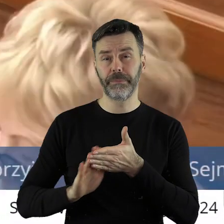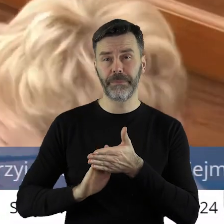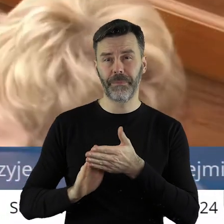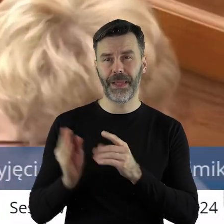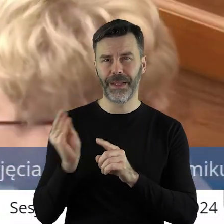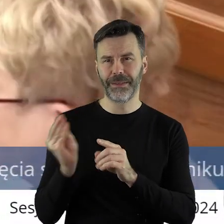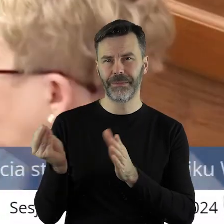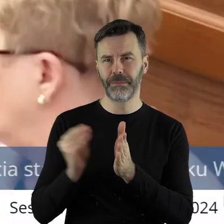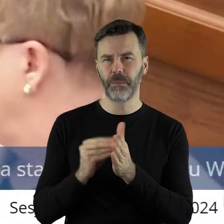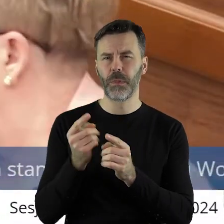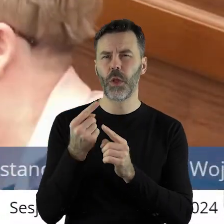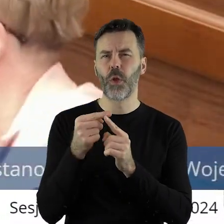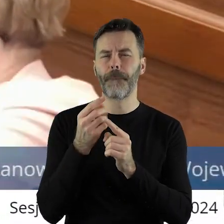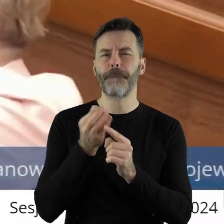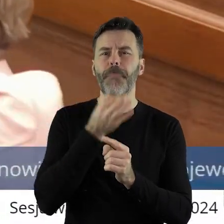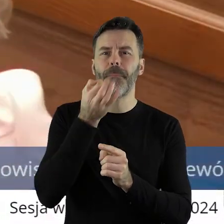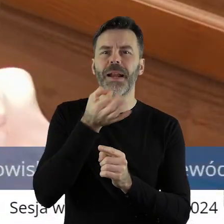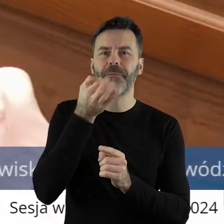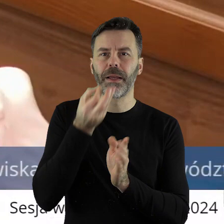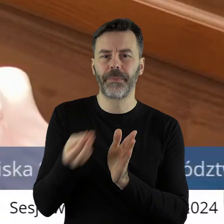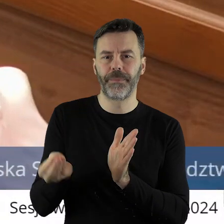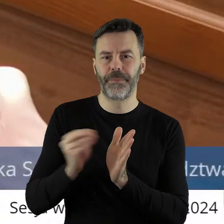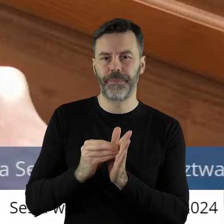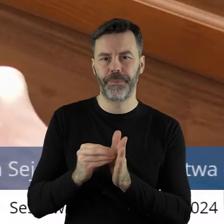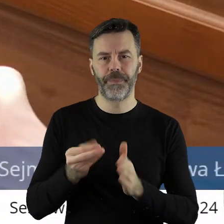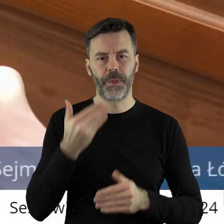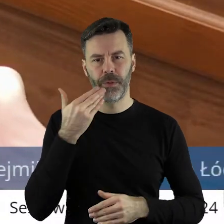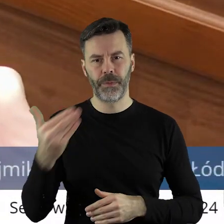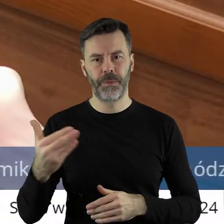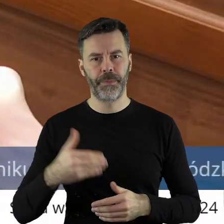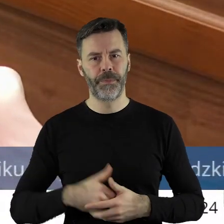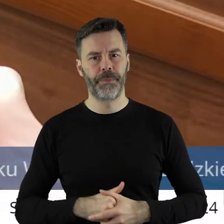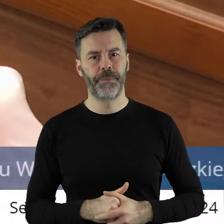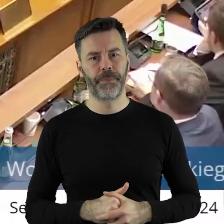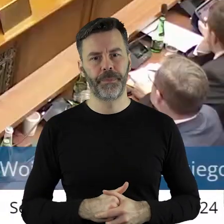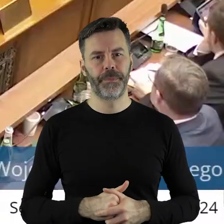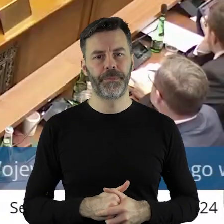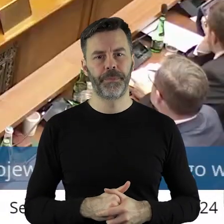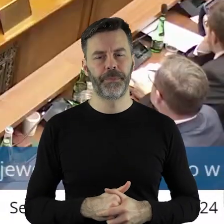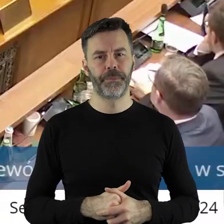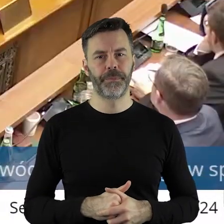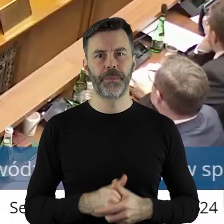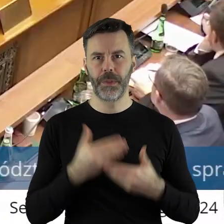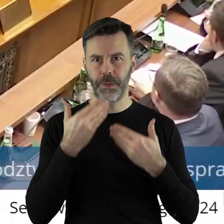Proszę potraktować to jako poprawkę tak wyrażoną. Dziękuję.